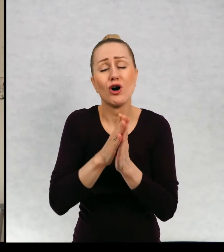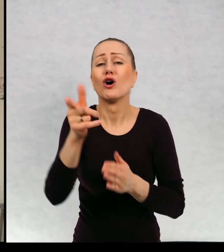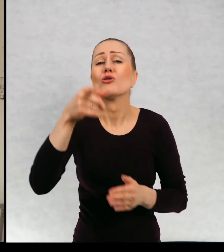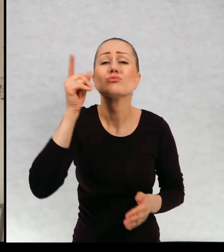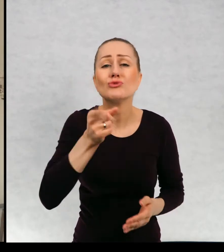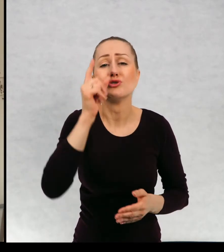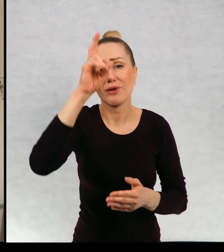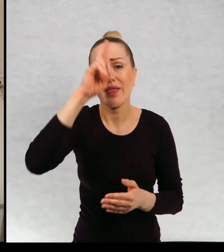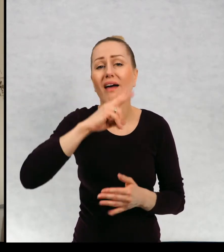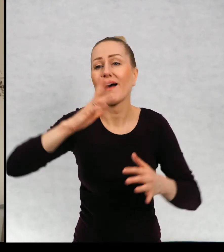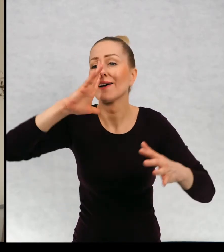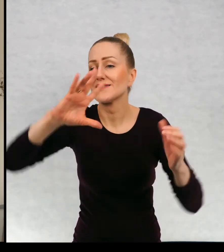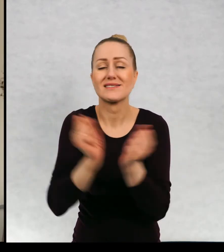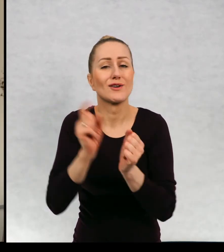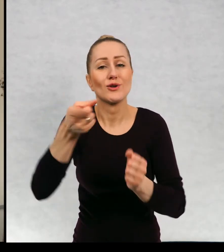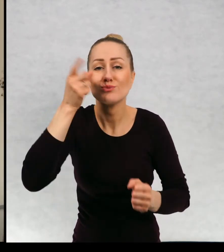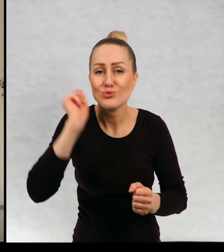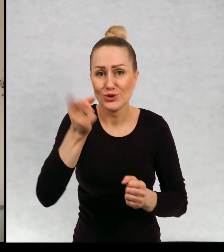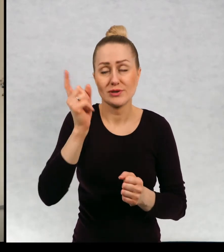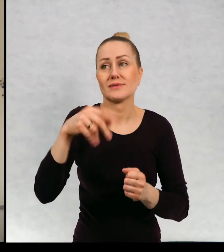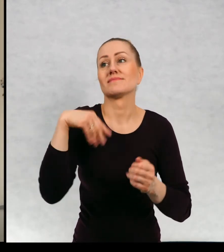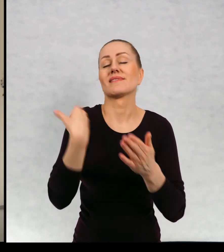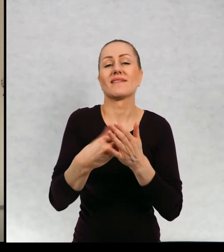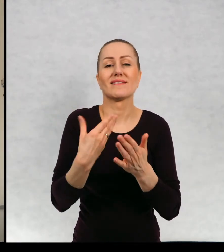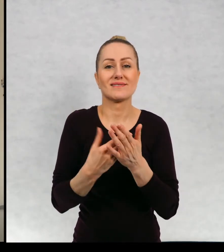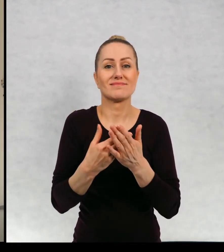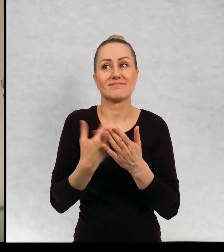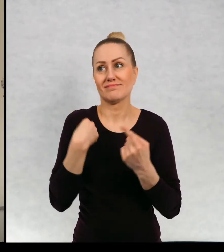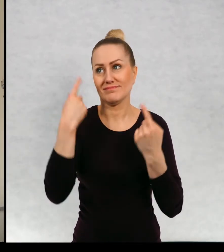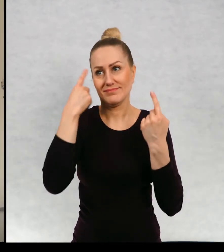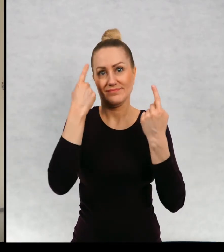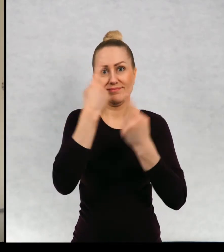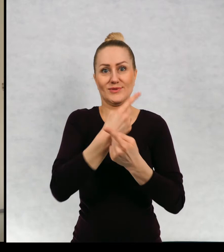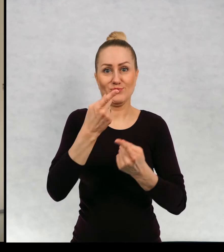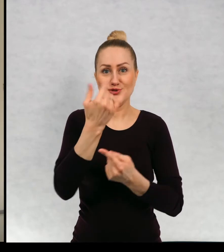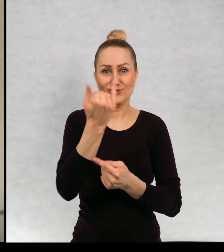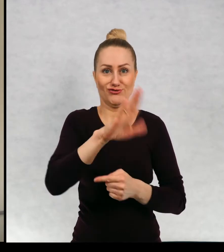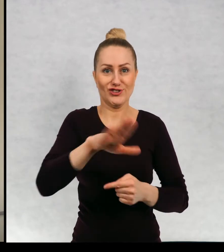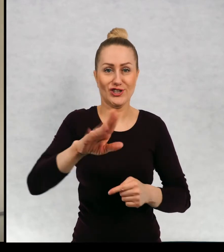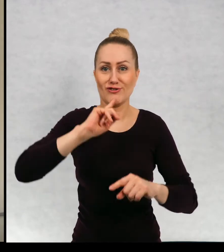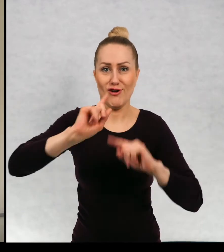koniecznie odnaleźć i na podstawie tych... znaczy pomyślałam sobie, że skoro tak